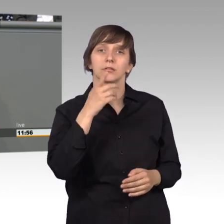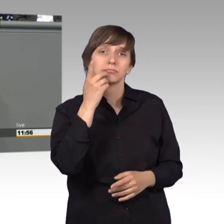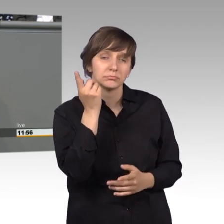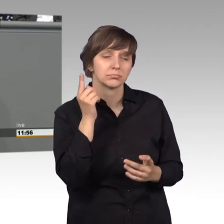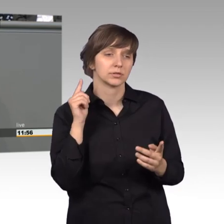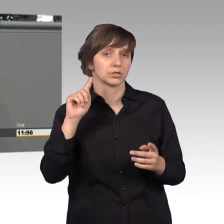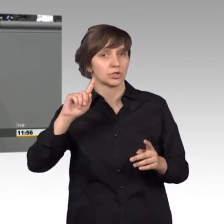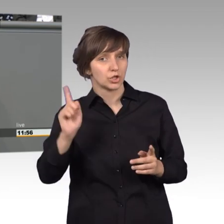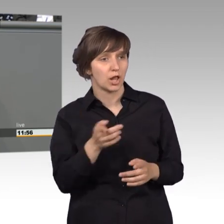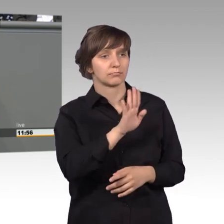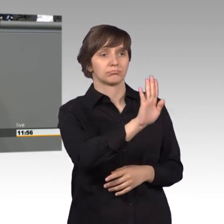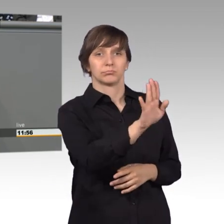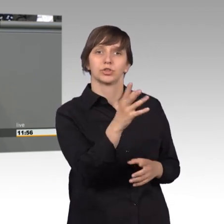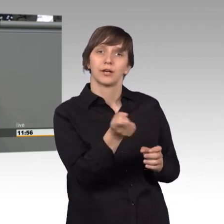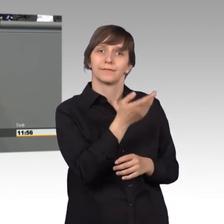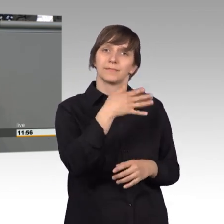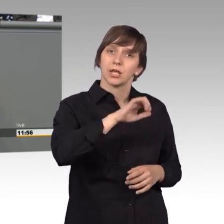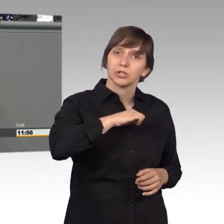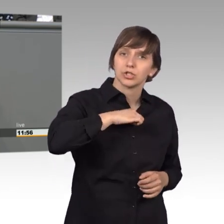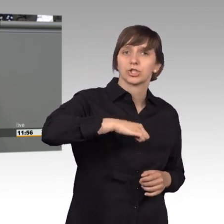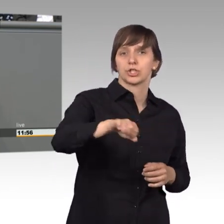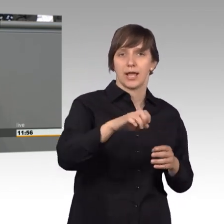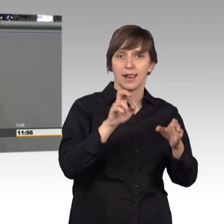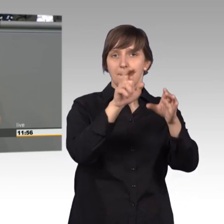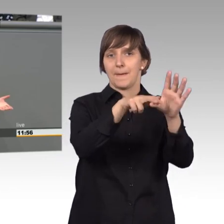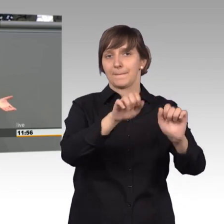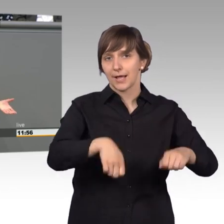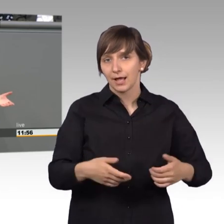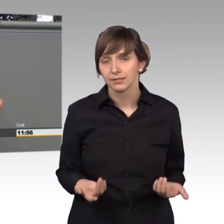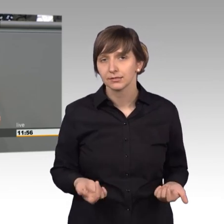Menschen schneller dort sich mitbeteiligen können und dass